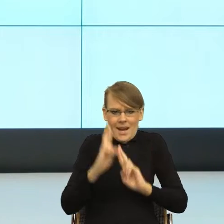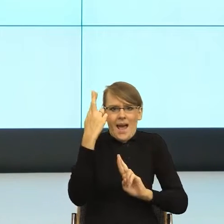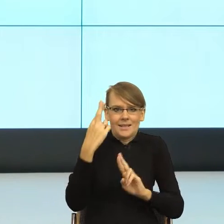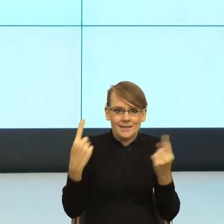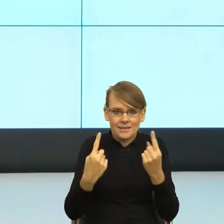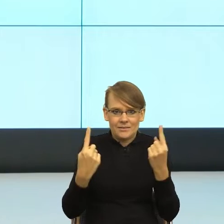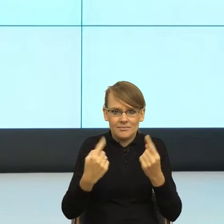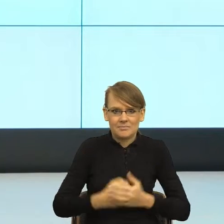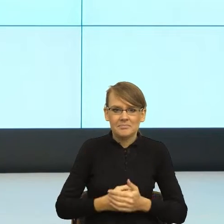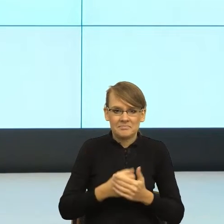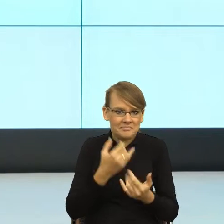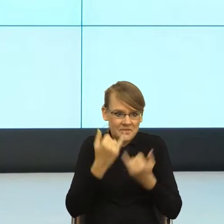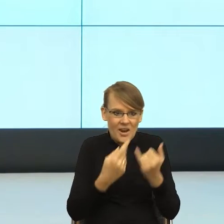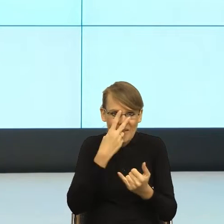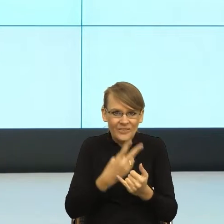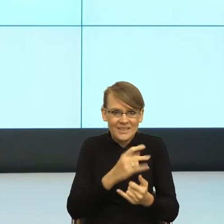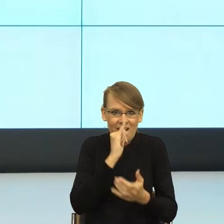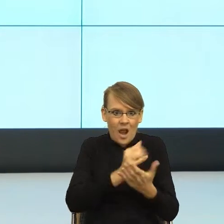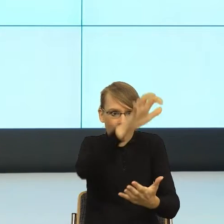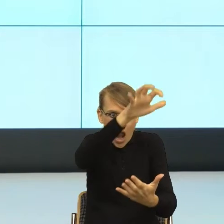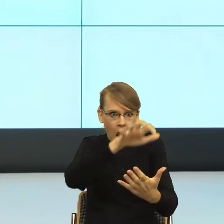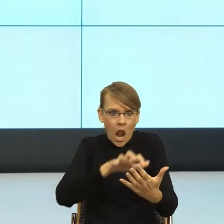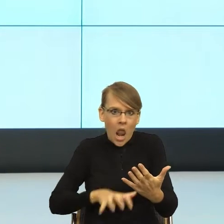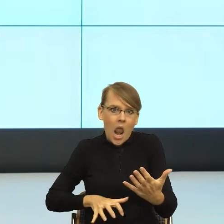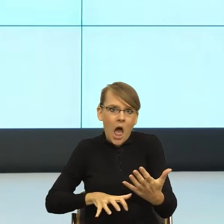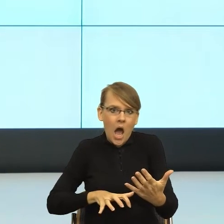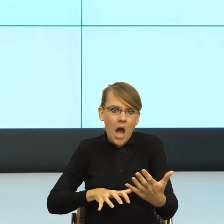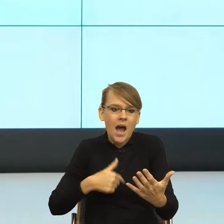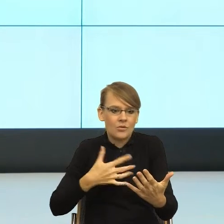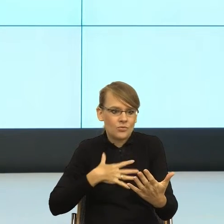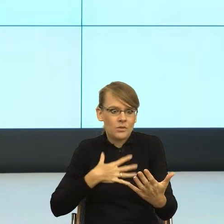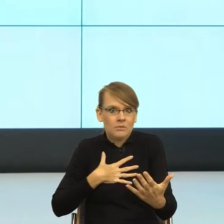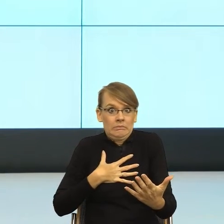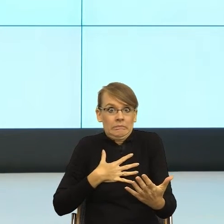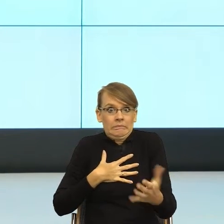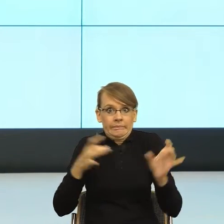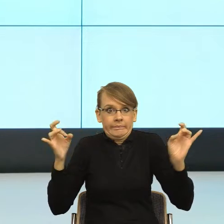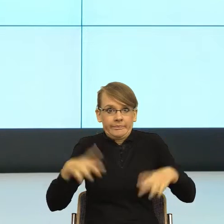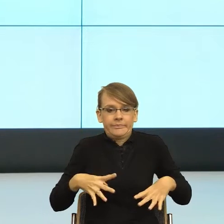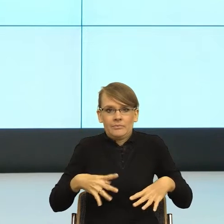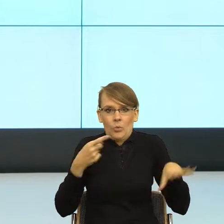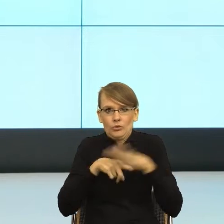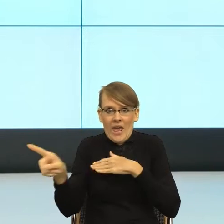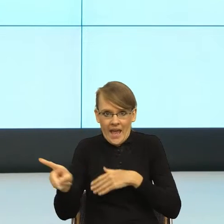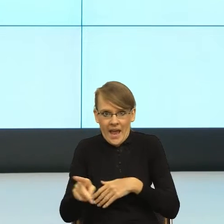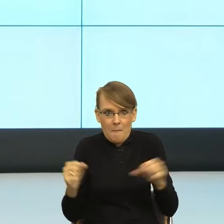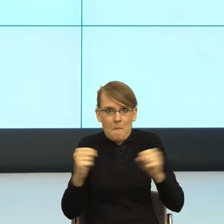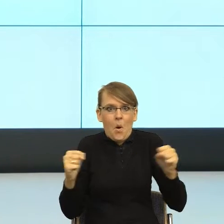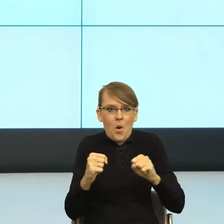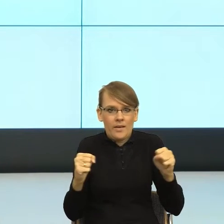pismo, to nie wiem, jak Państwa, moje ciało migdałowate mówi "uciekam, boję się, odczuwam strach". I teraz, jak rozumiem głębiej